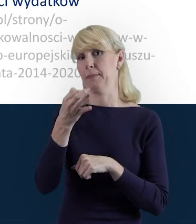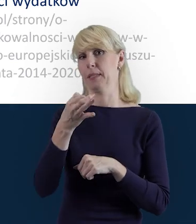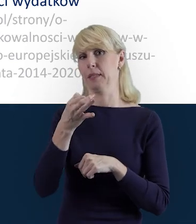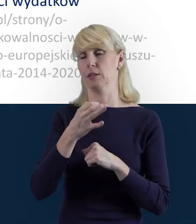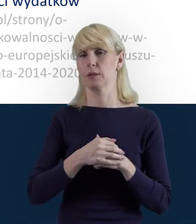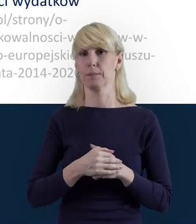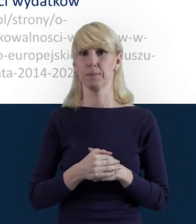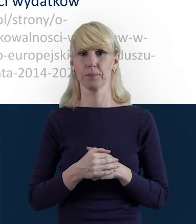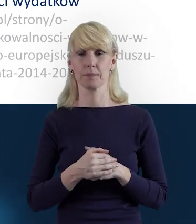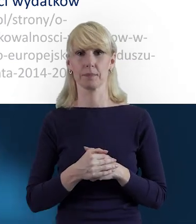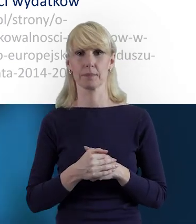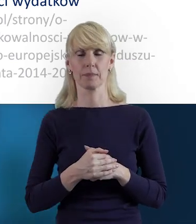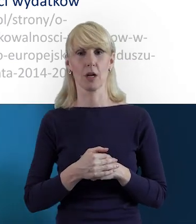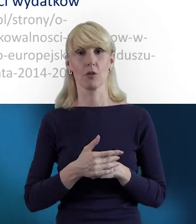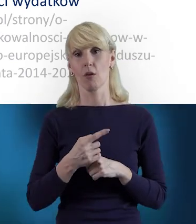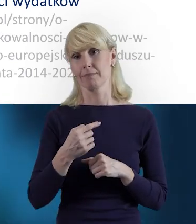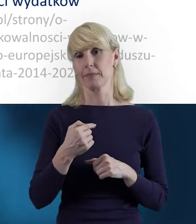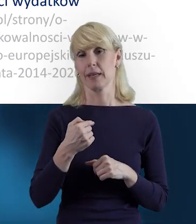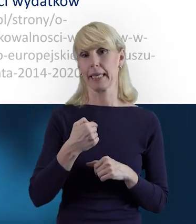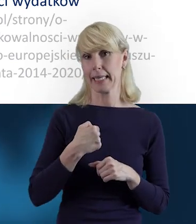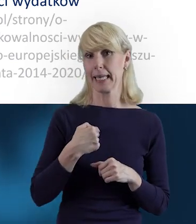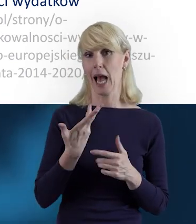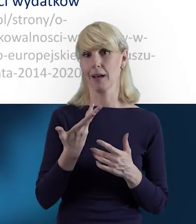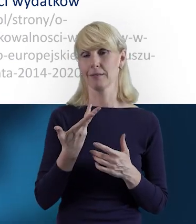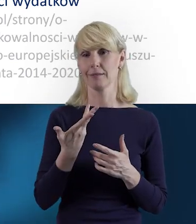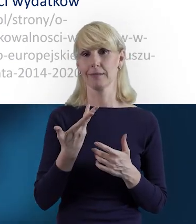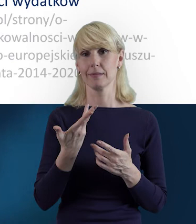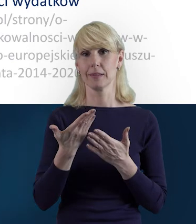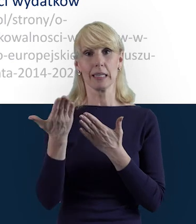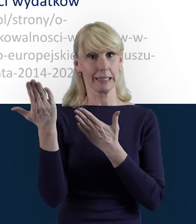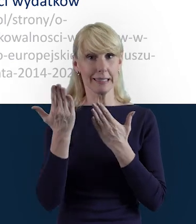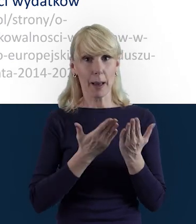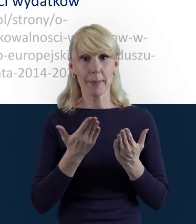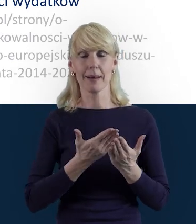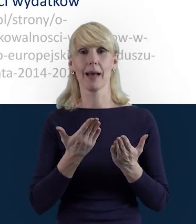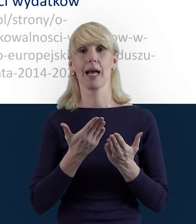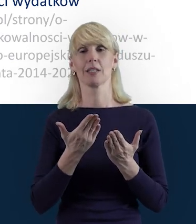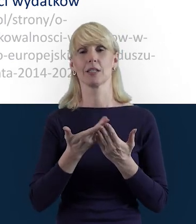W imieniu swoim, koleżanek i kolegów serdecznie zapraszam do tego, żeby pytać.